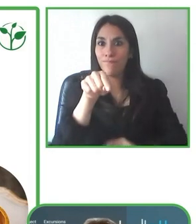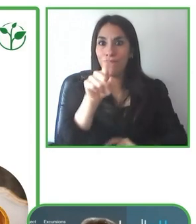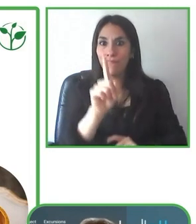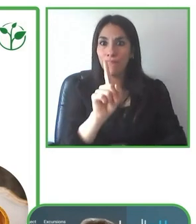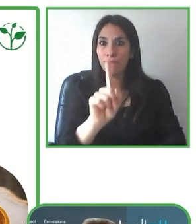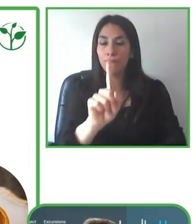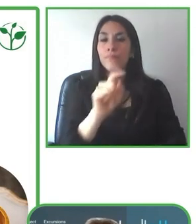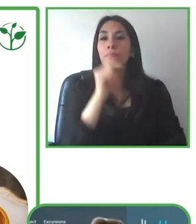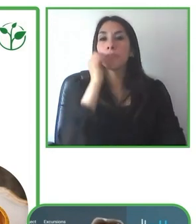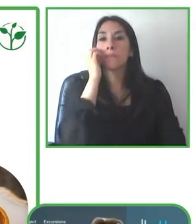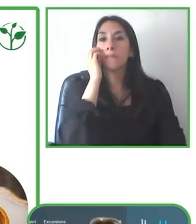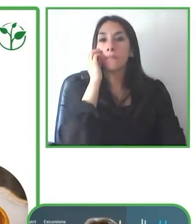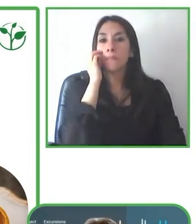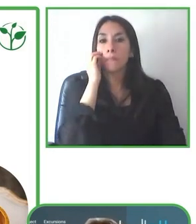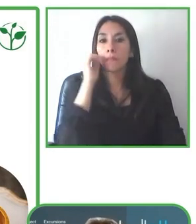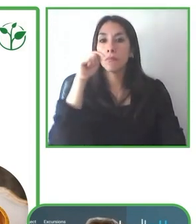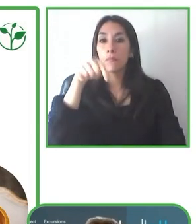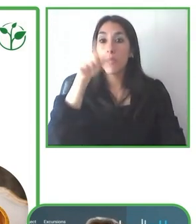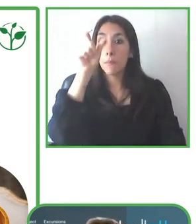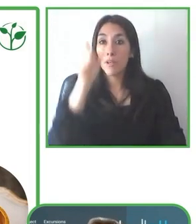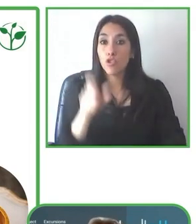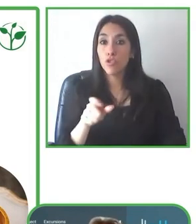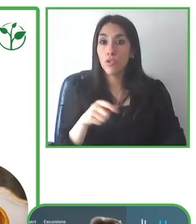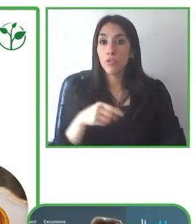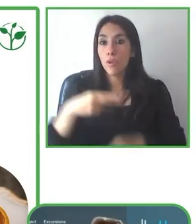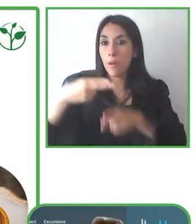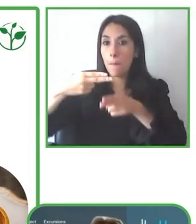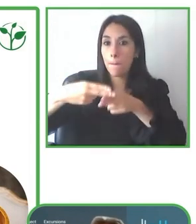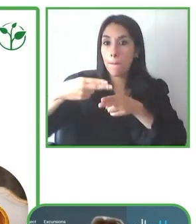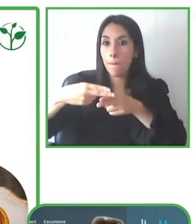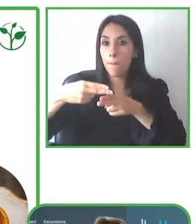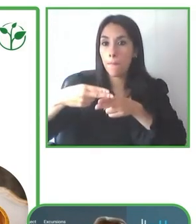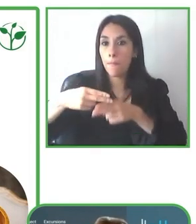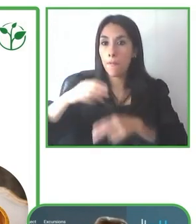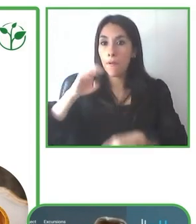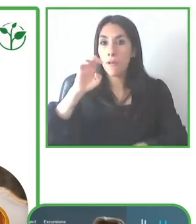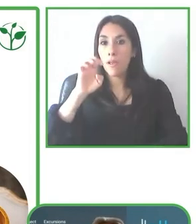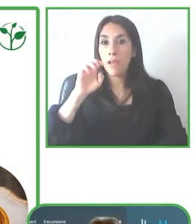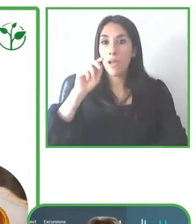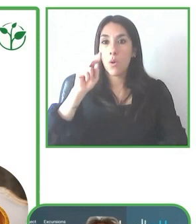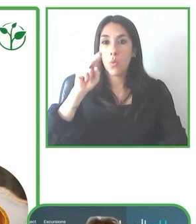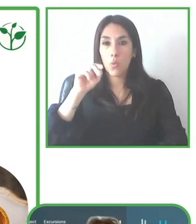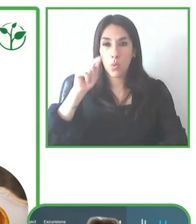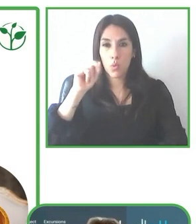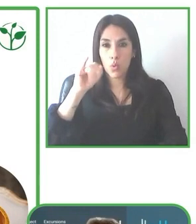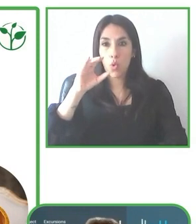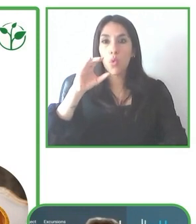Como Jesús nos había comentado, pues al inicio el tema de tener un hotel accesible no